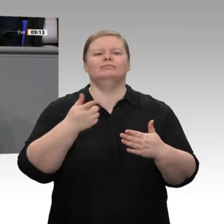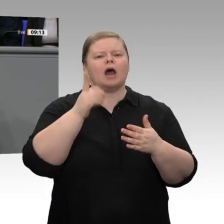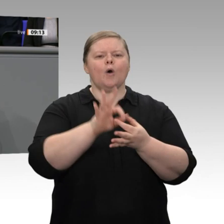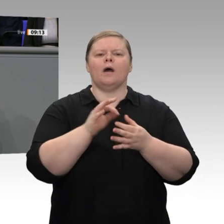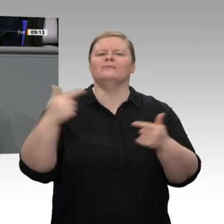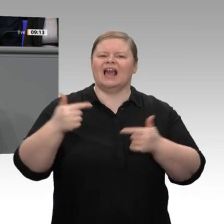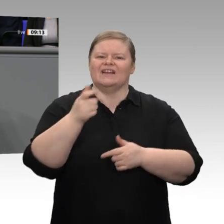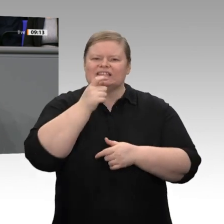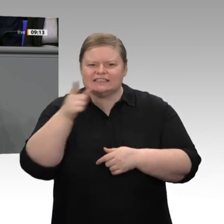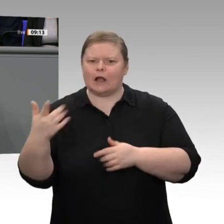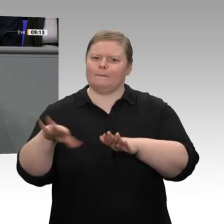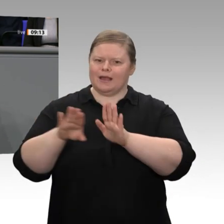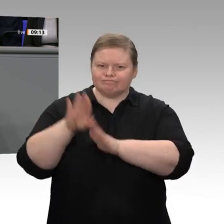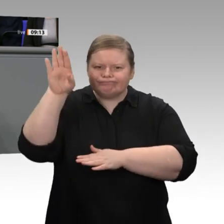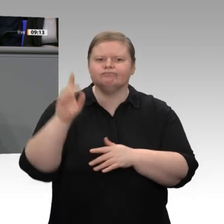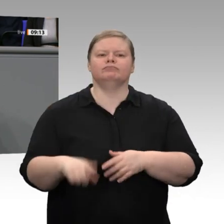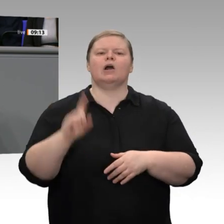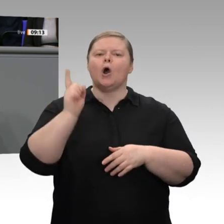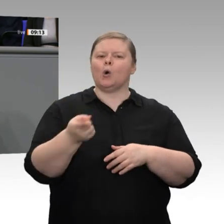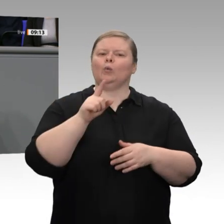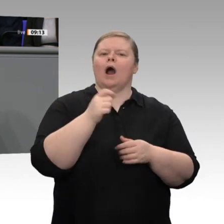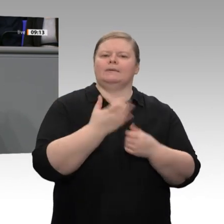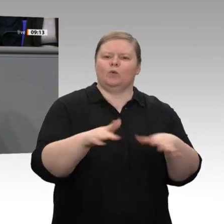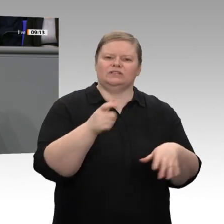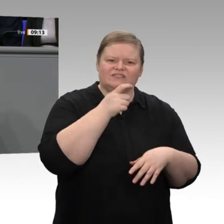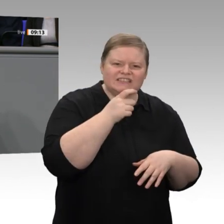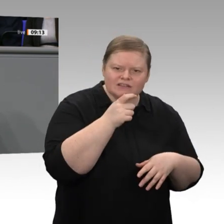von Koalitionsbildung zu Koalitionsbildung wiederholen. Das andere ist,